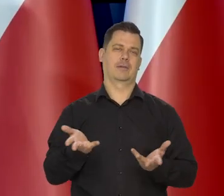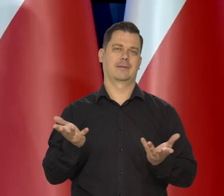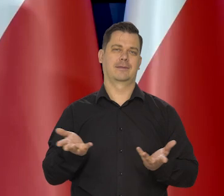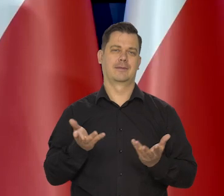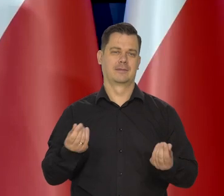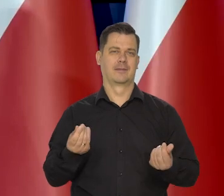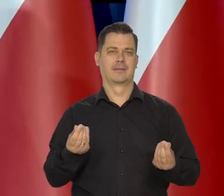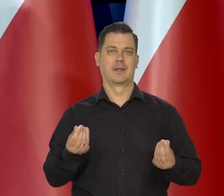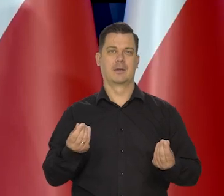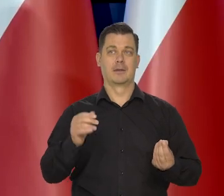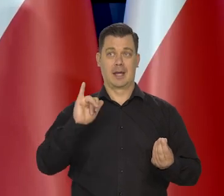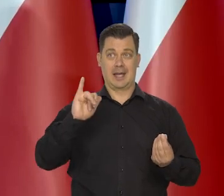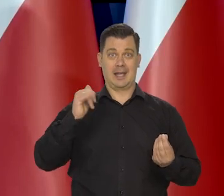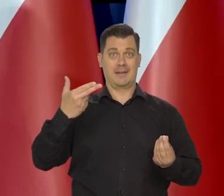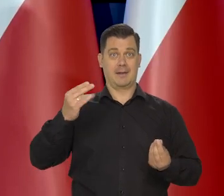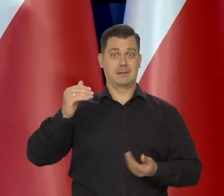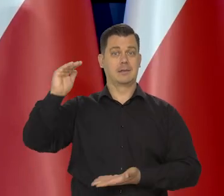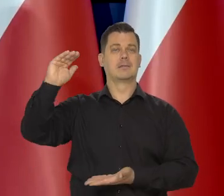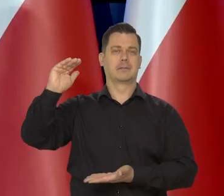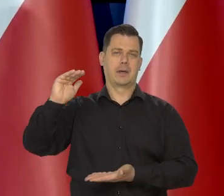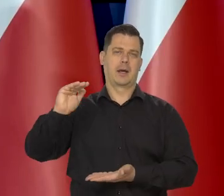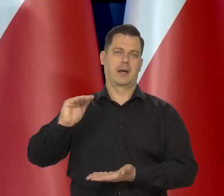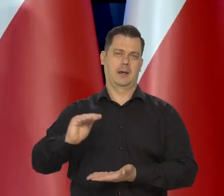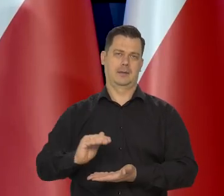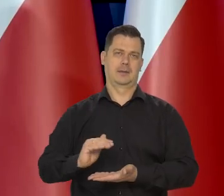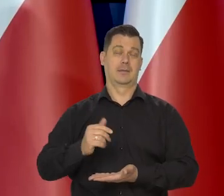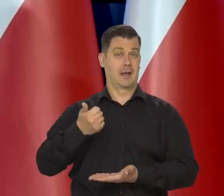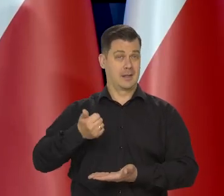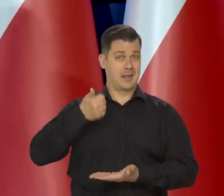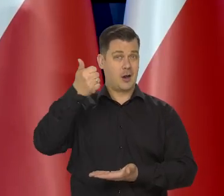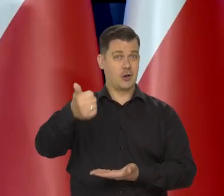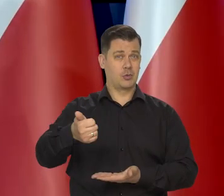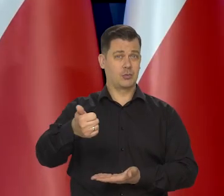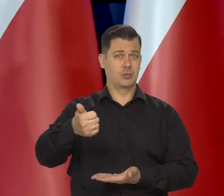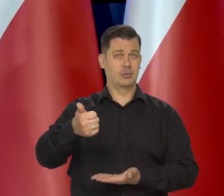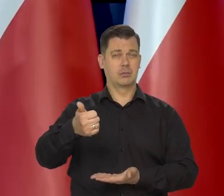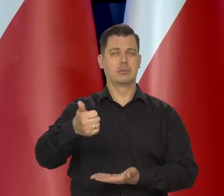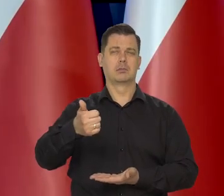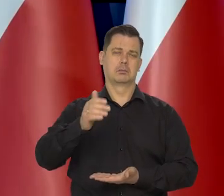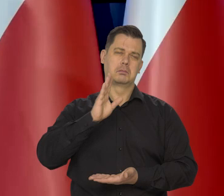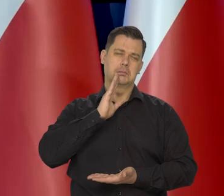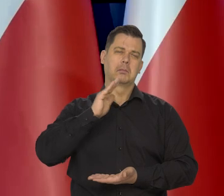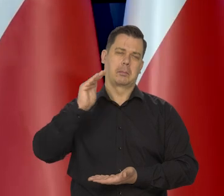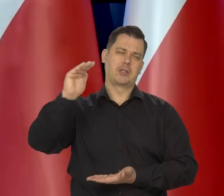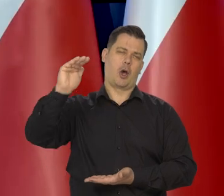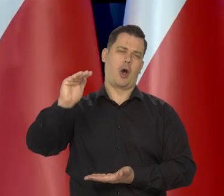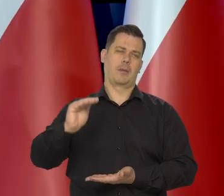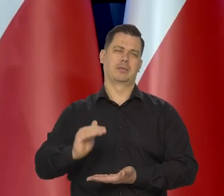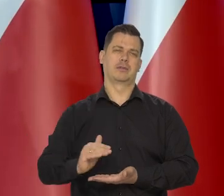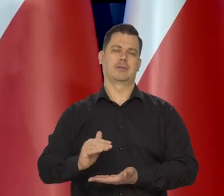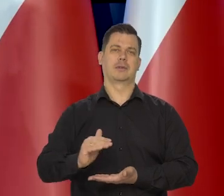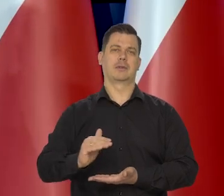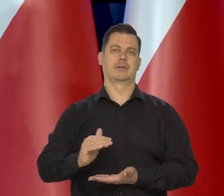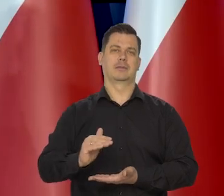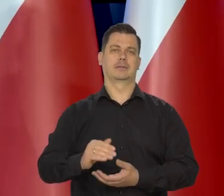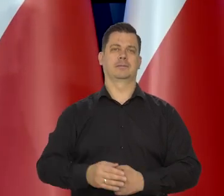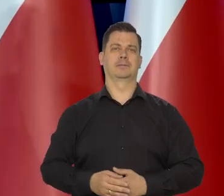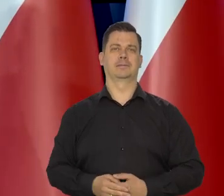No inflacja mówię, będzie spadać i w przyszłym roku już będzie w porównaniu z tym, co do tej pory niska,